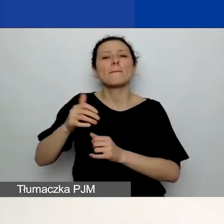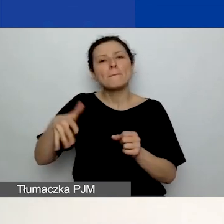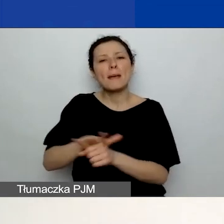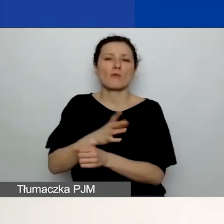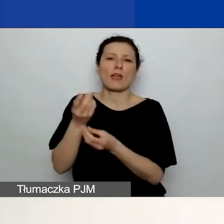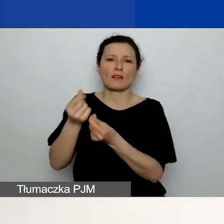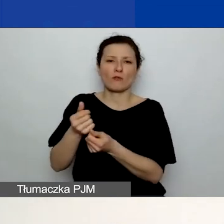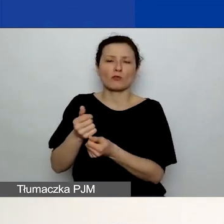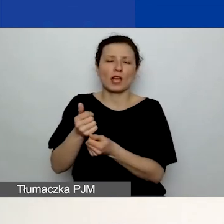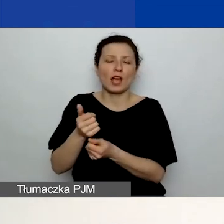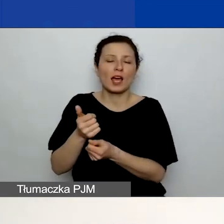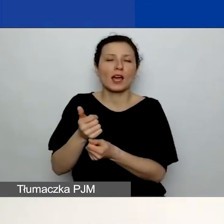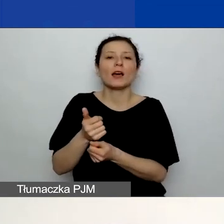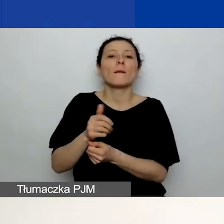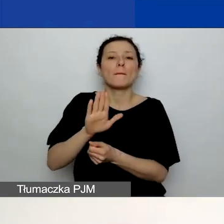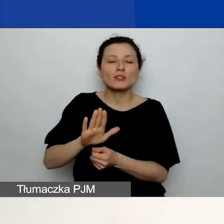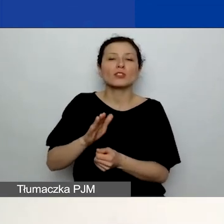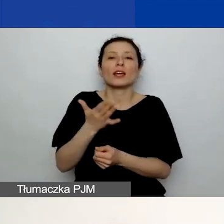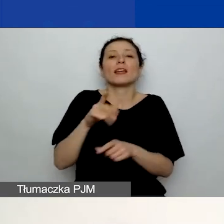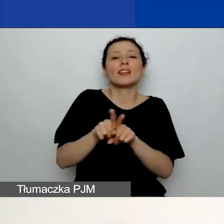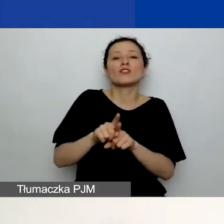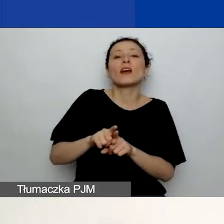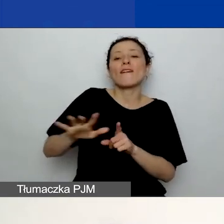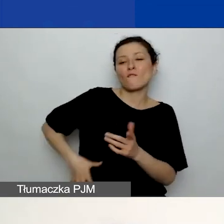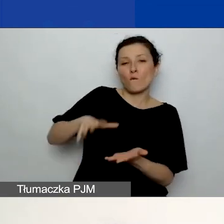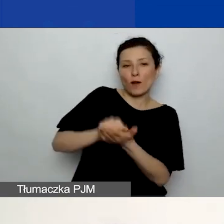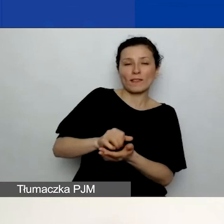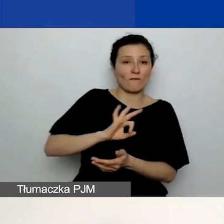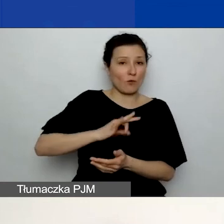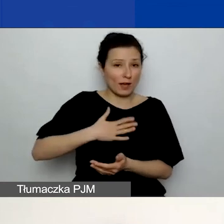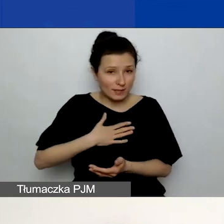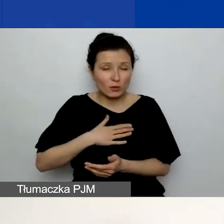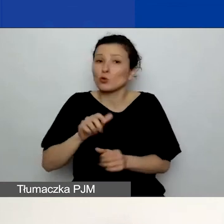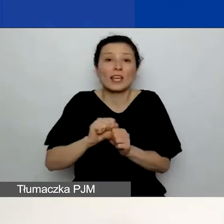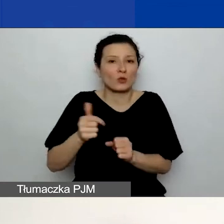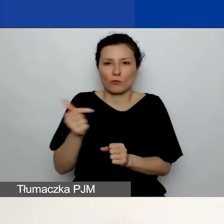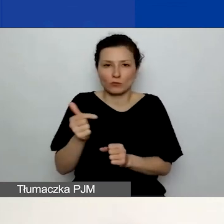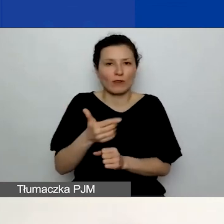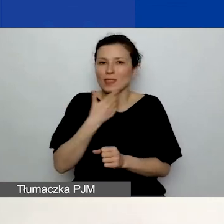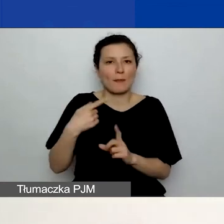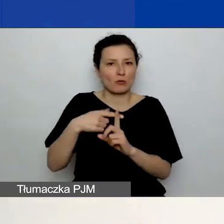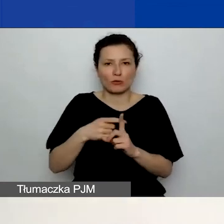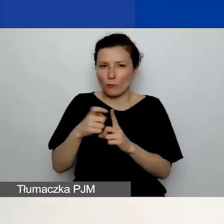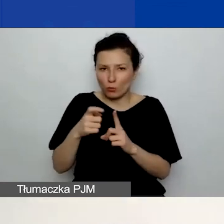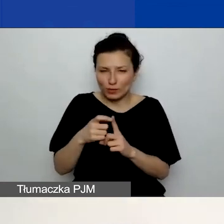Wkład własny jest nieobowiązkowy i nie jest dodatkowo punktowany. Tutaj zwracam na to uwagę.